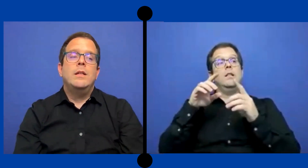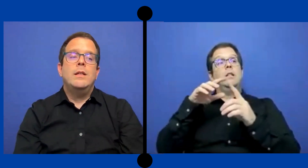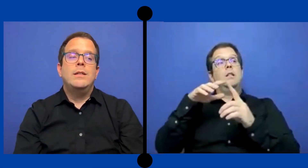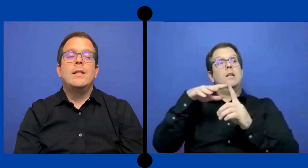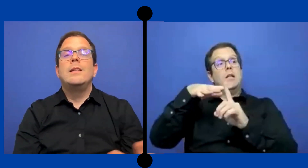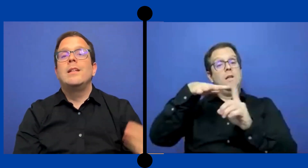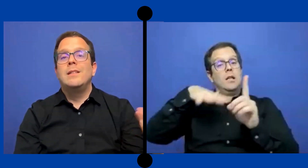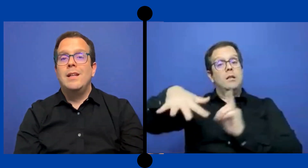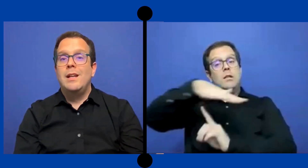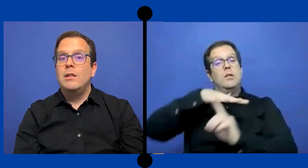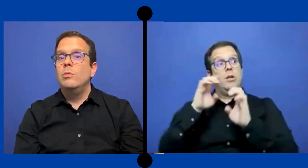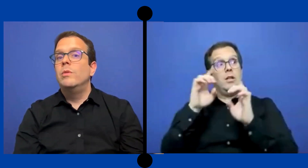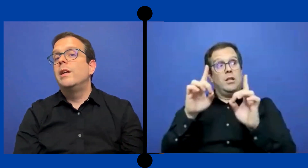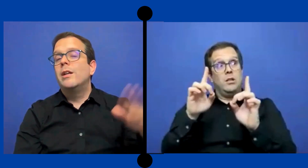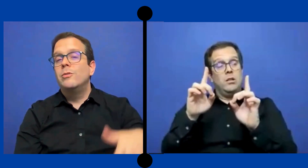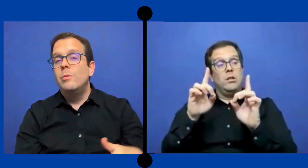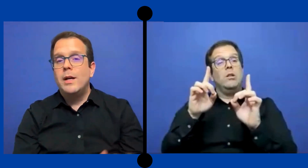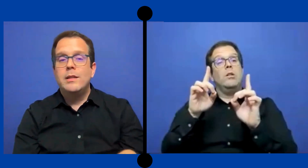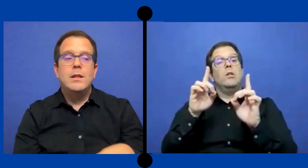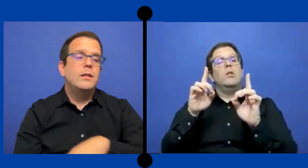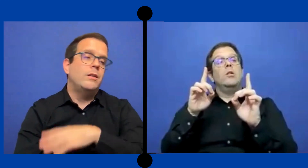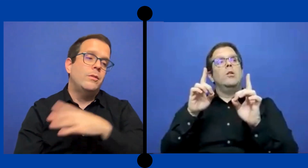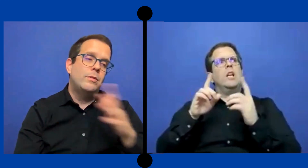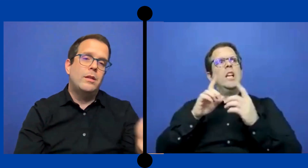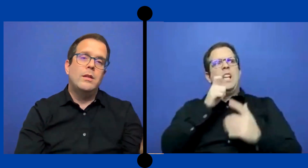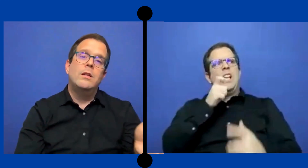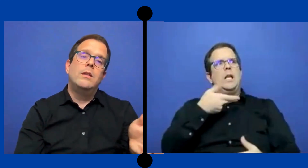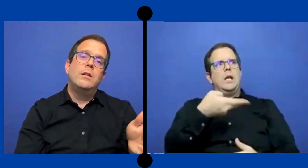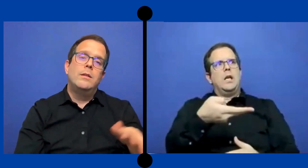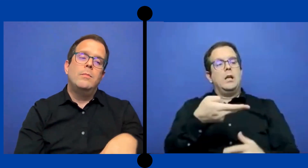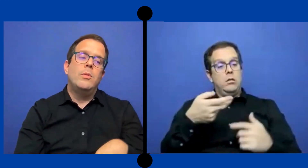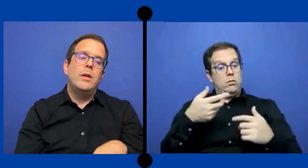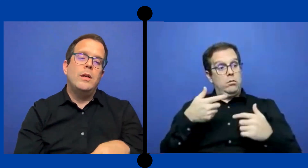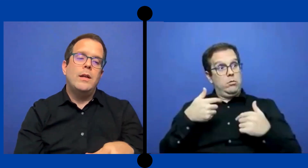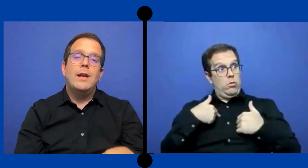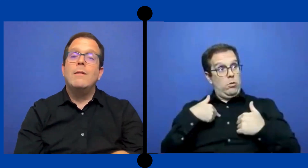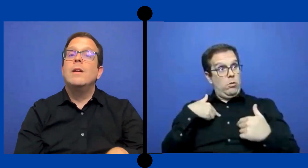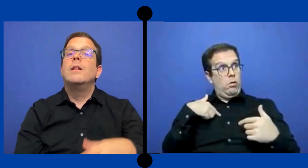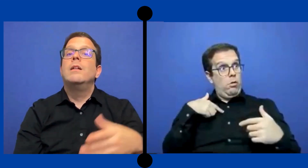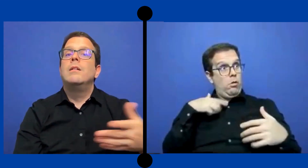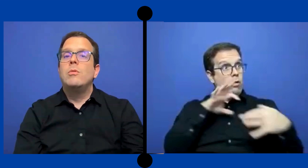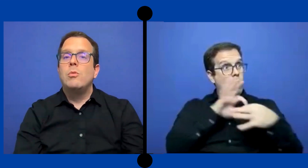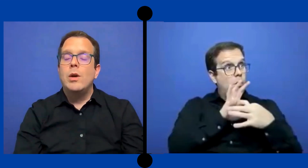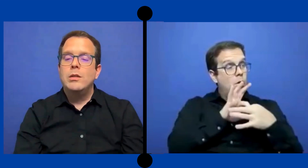esa agencia externa tuvo que ir a subasta entonces pues hay que ver cuanto